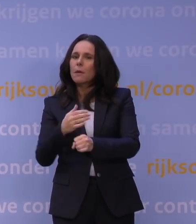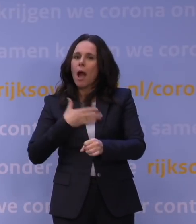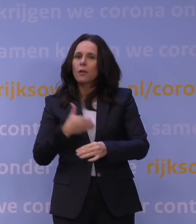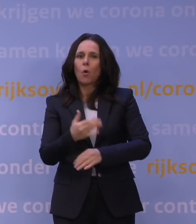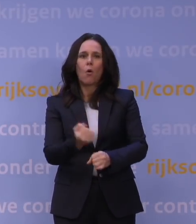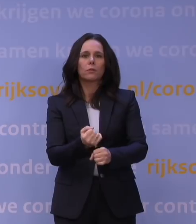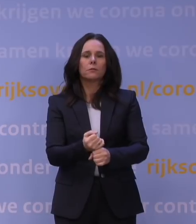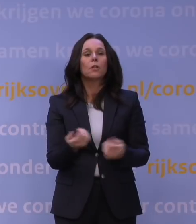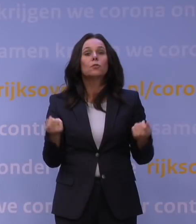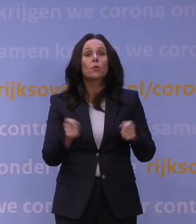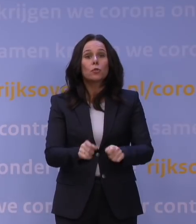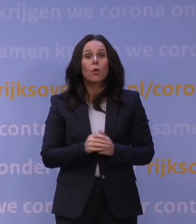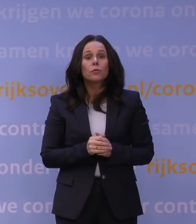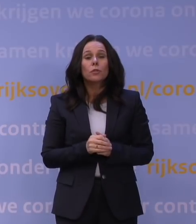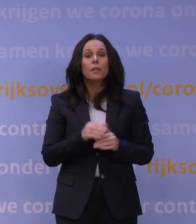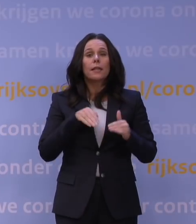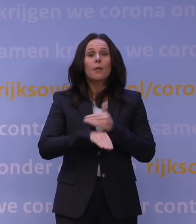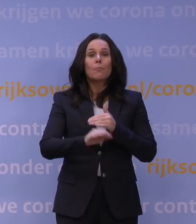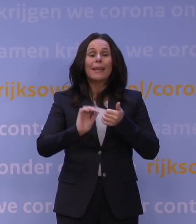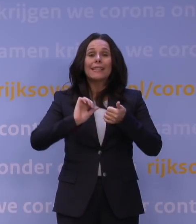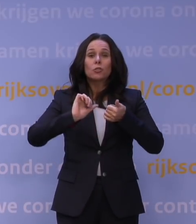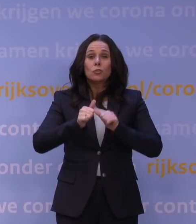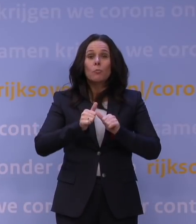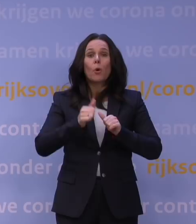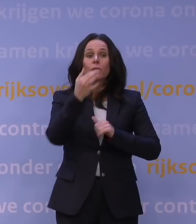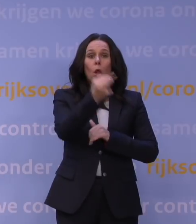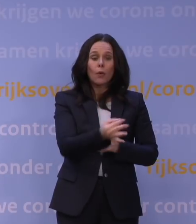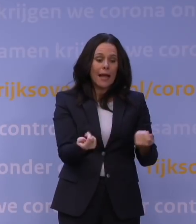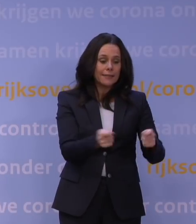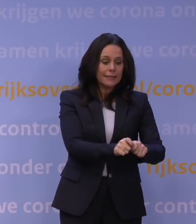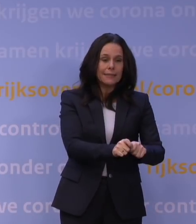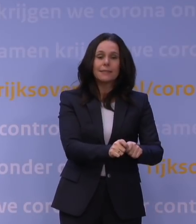Tot slot gaan alle binnensportlocaties dicht en worden alle sportcompetities stilgelegd.